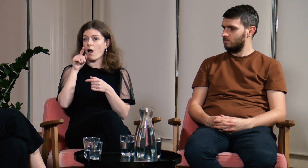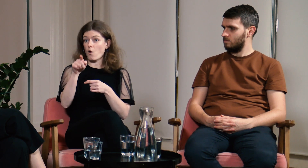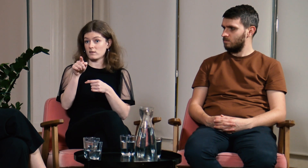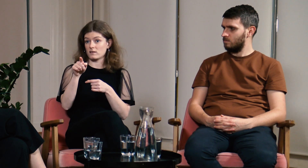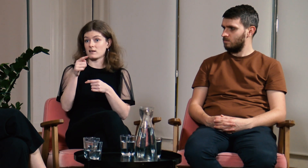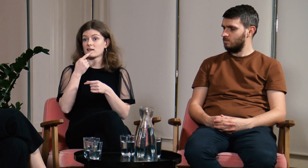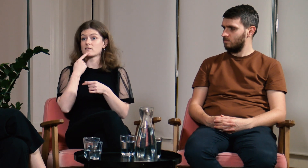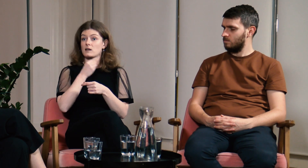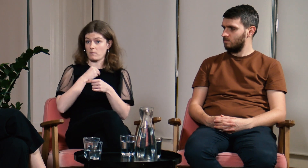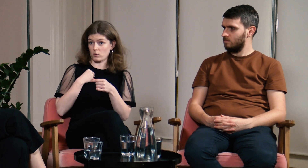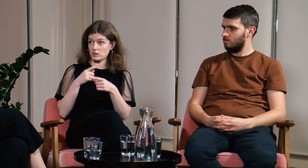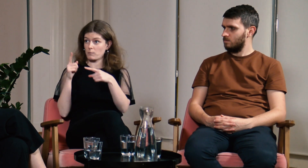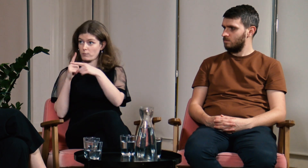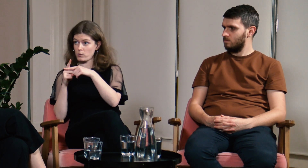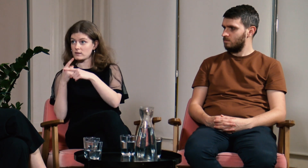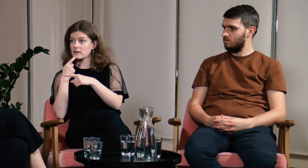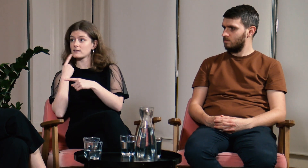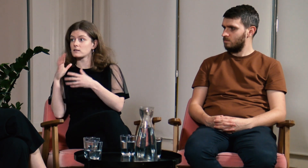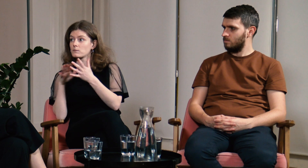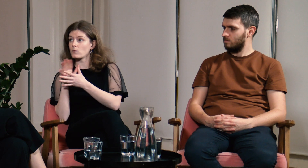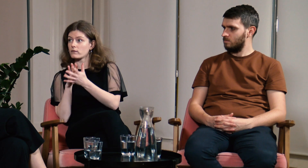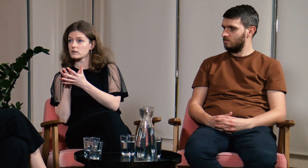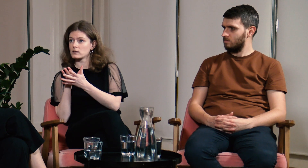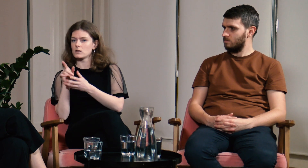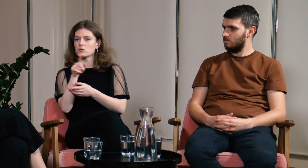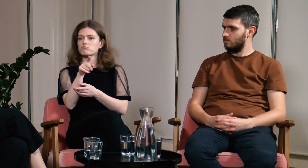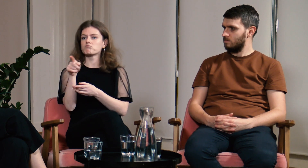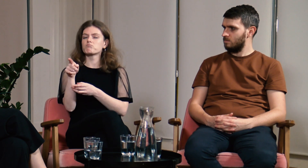a studenci znali i język polski i język migowy.